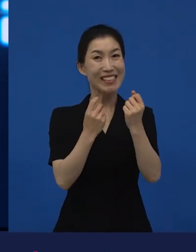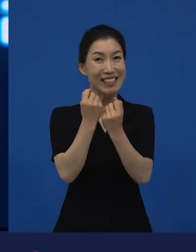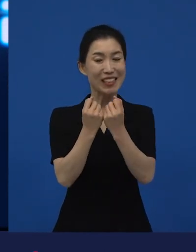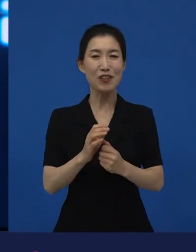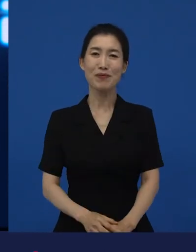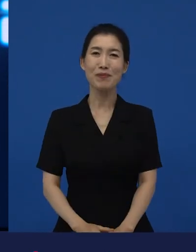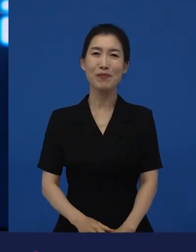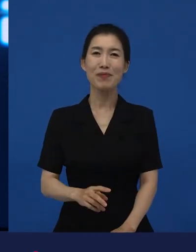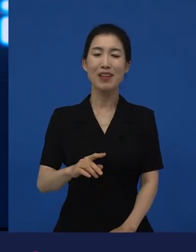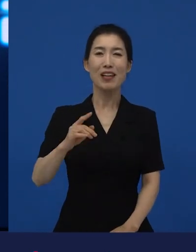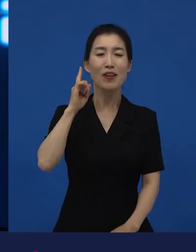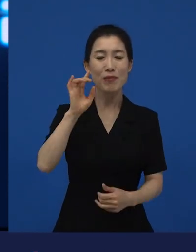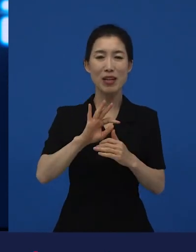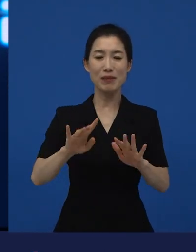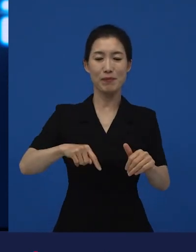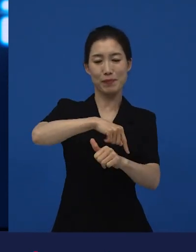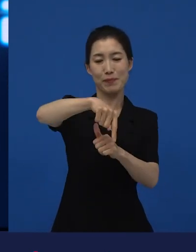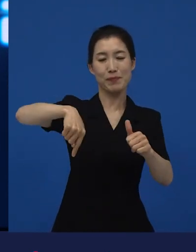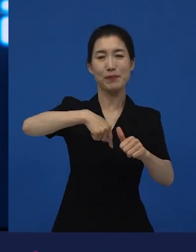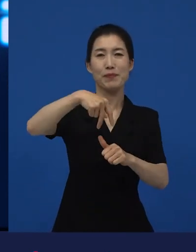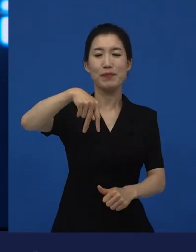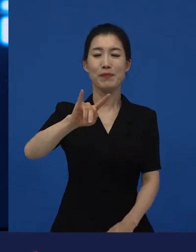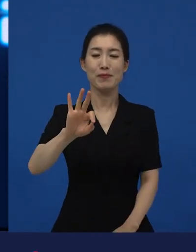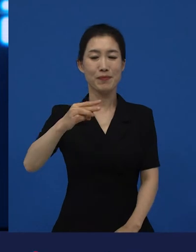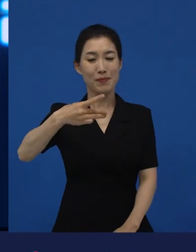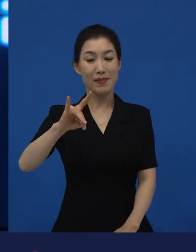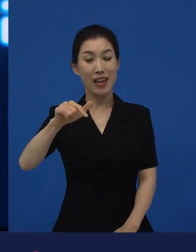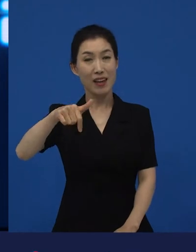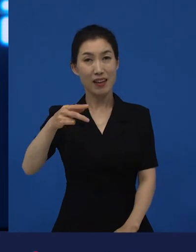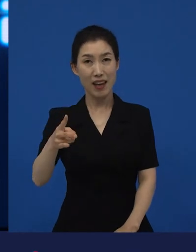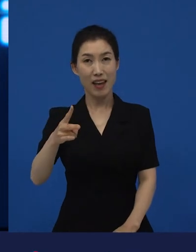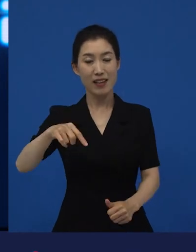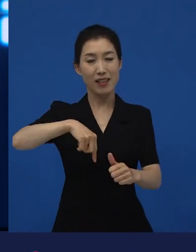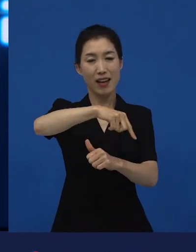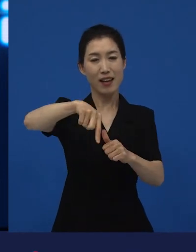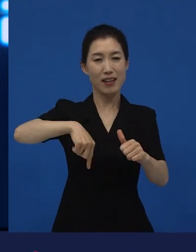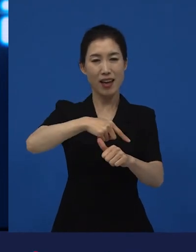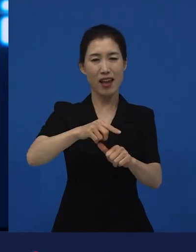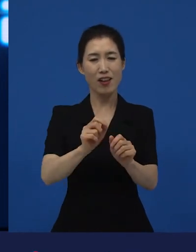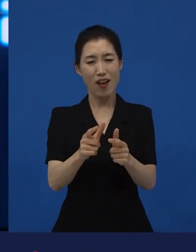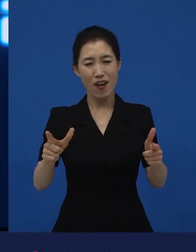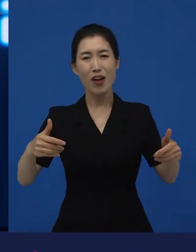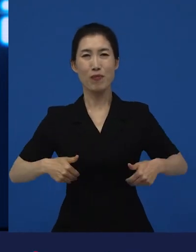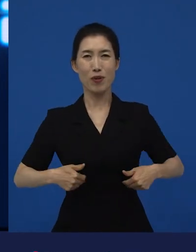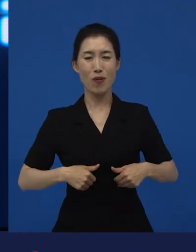아마 생태계가 왜 다양해야 하는지 그러면 얼마나 더 건강해질 수 있는지는